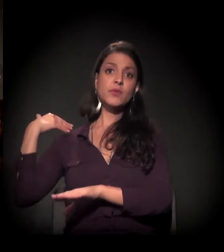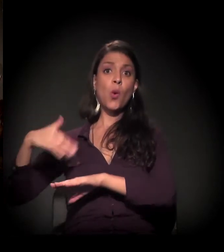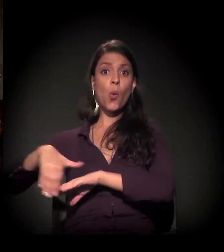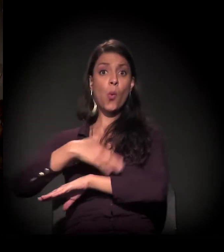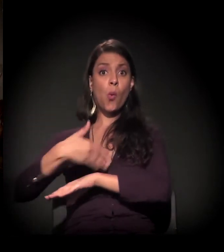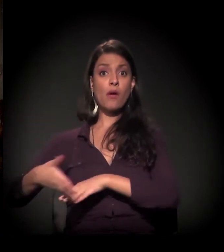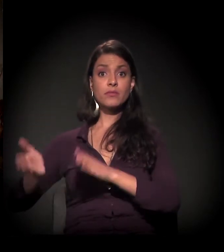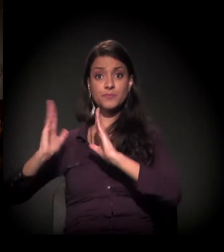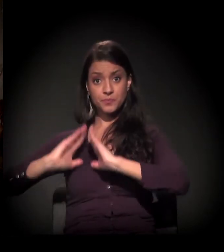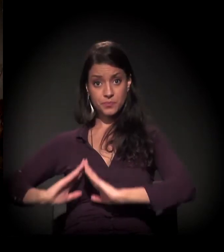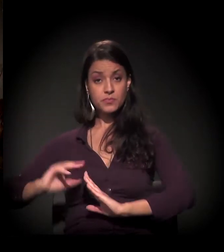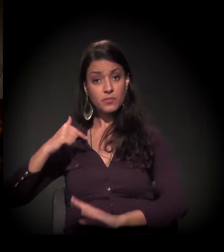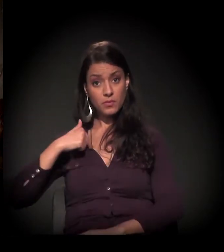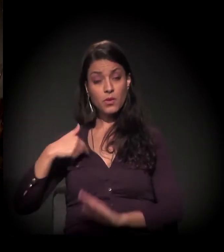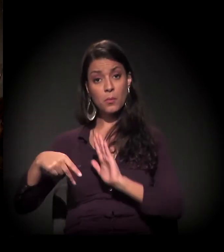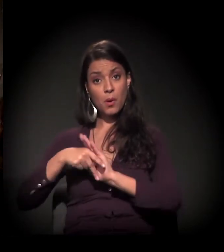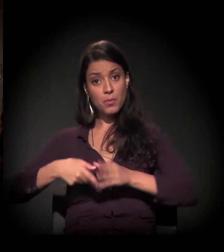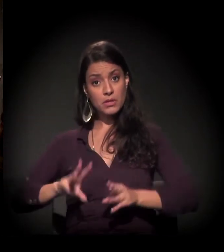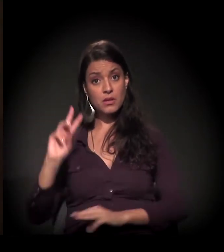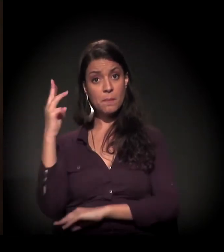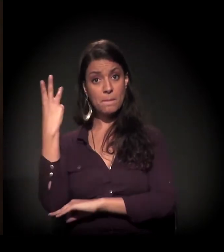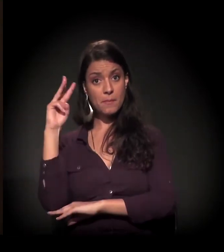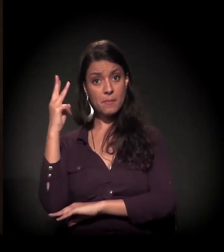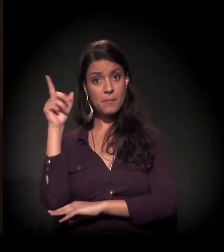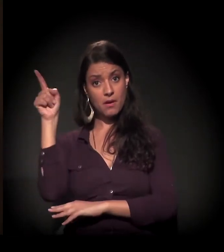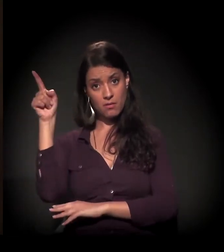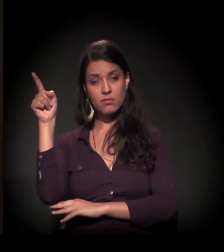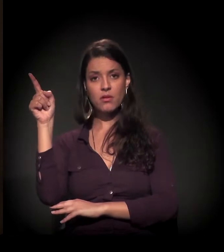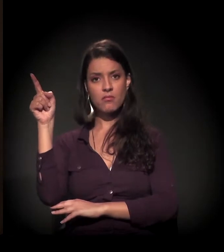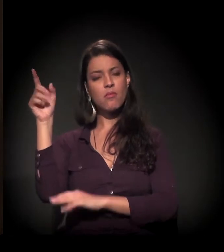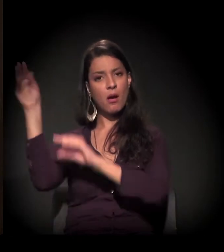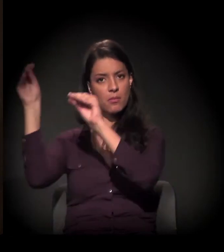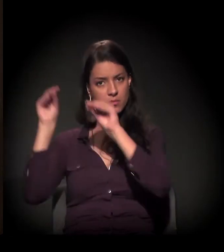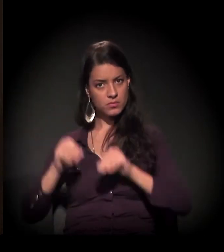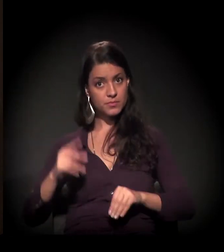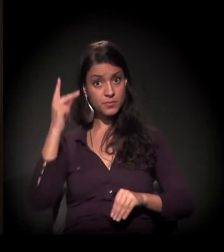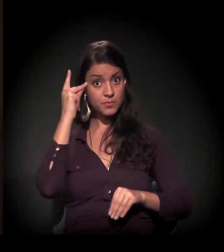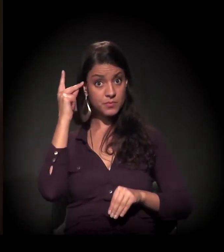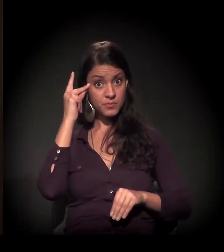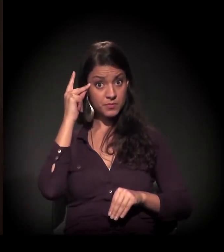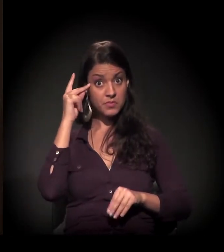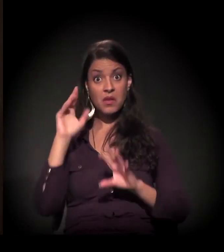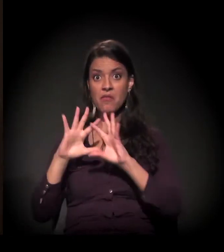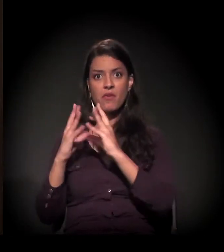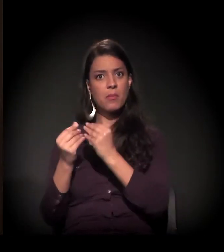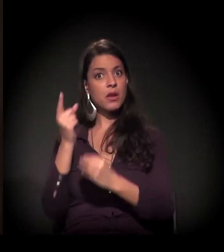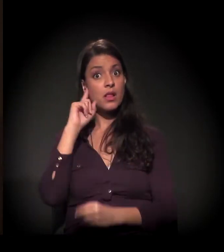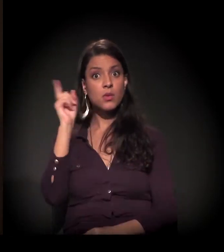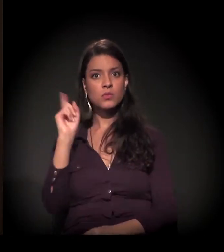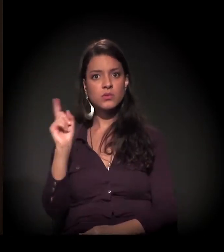Eu sou maranhense, eu vim do Maranhão para cá. Eu vim escondida da minha família.